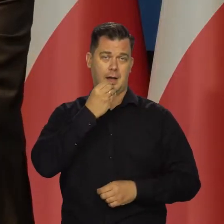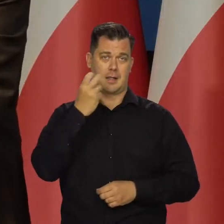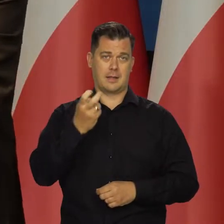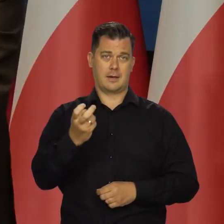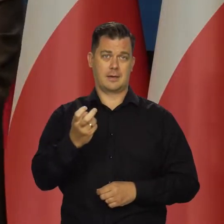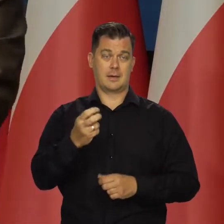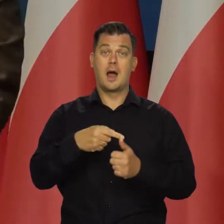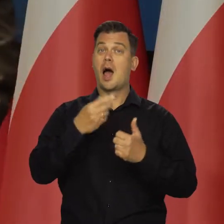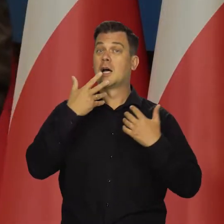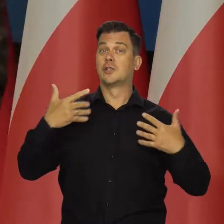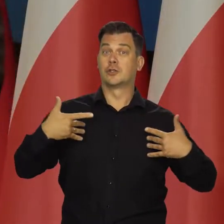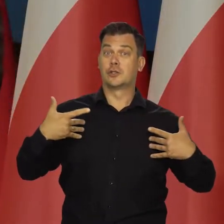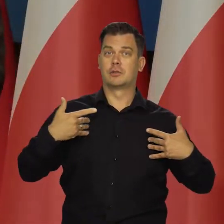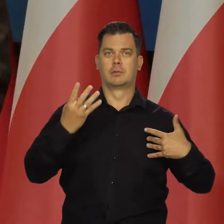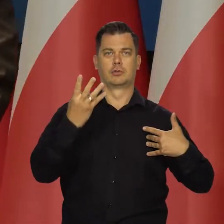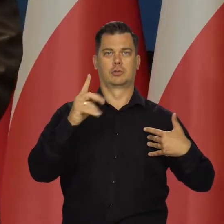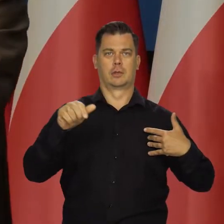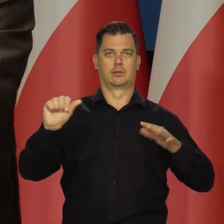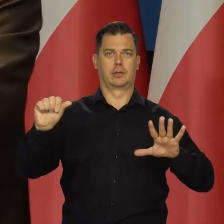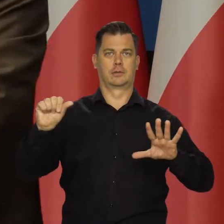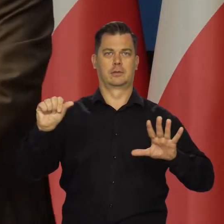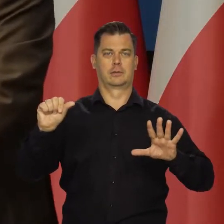a cen żywności 4,6 punktu procentowego.